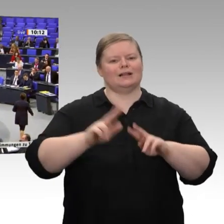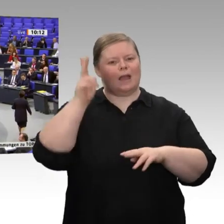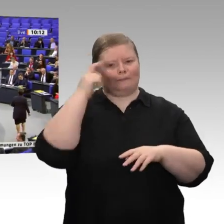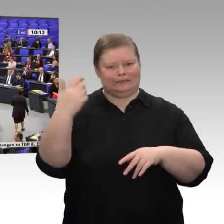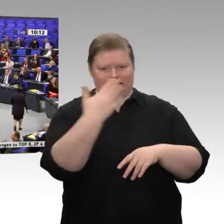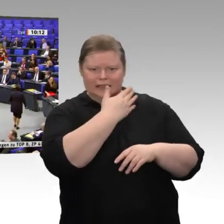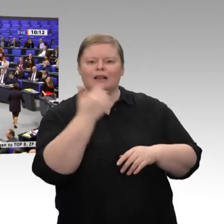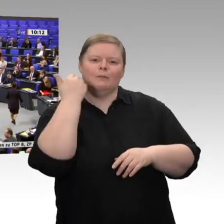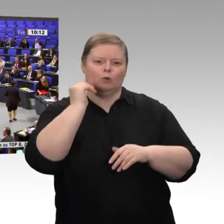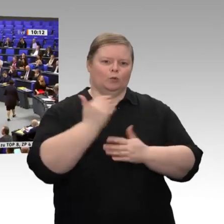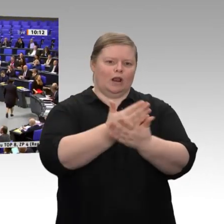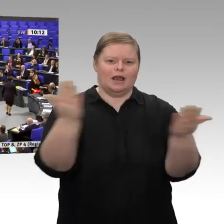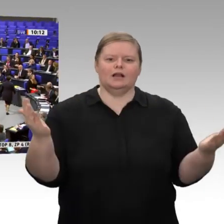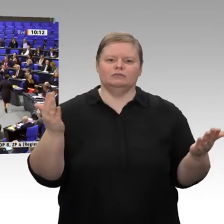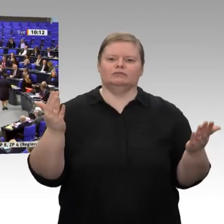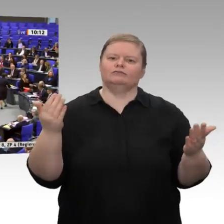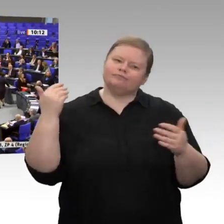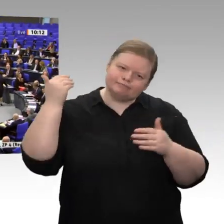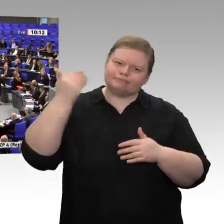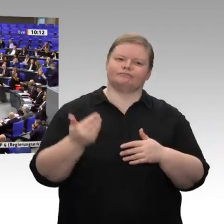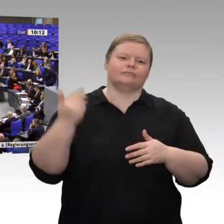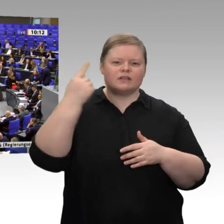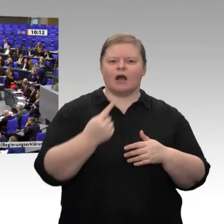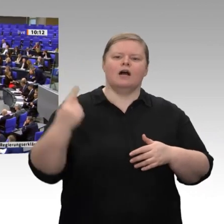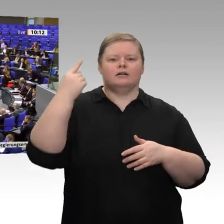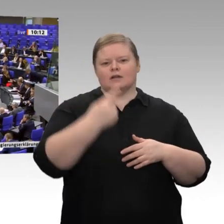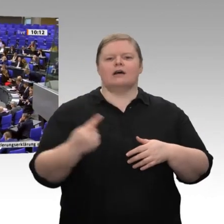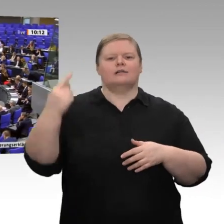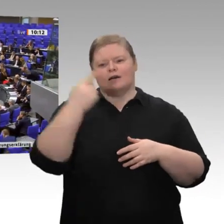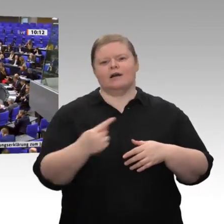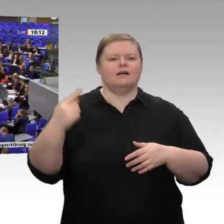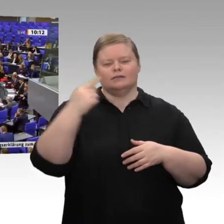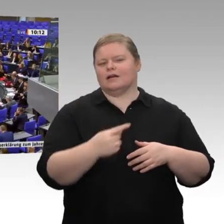Alle Jahre wieder bestaunen wir zur selben Zeit den Jahreswirtschaftsbericht. Ich sage